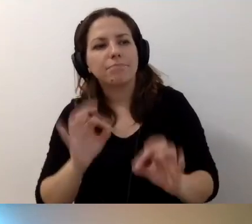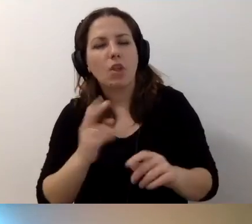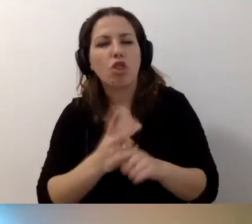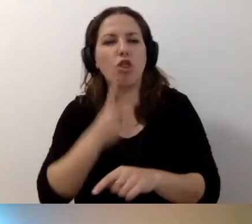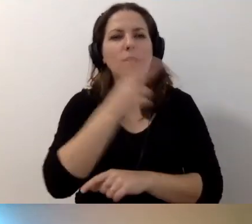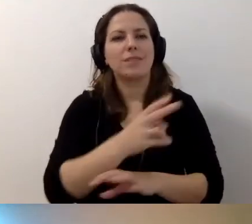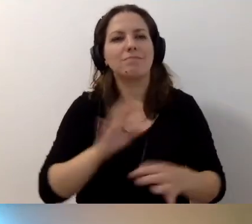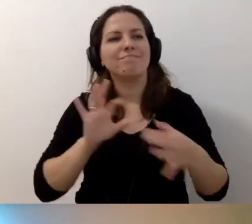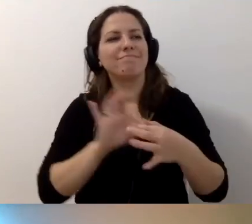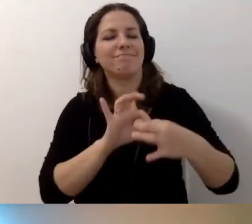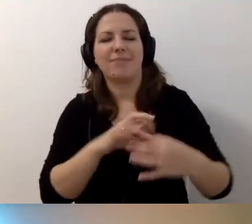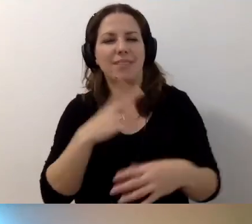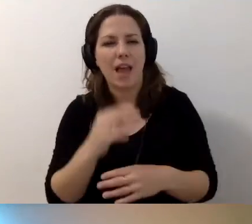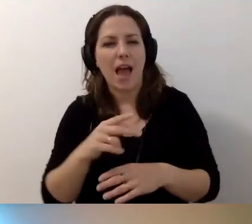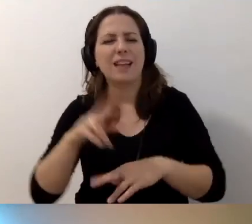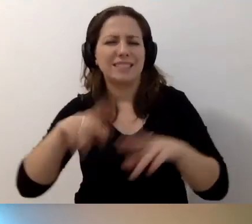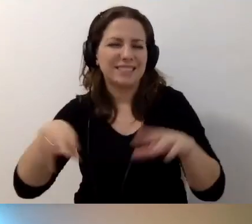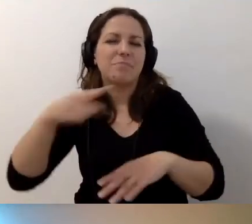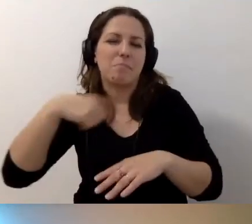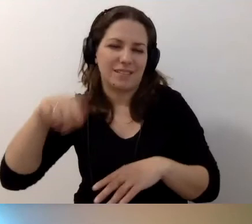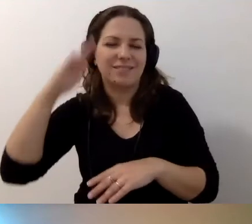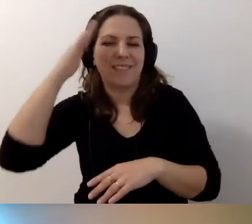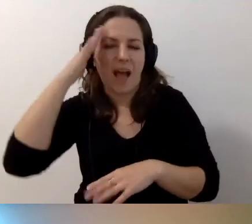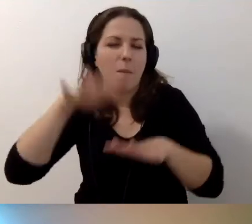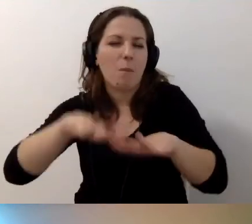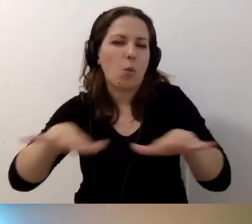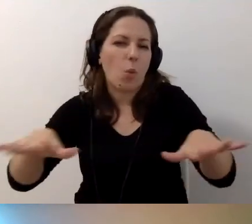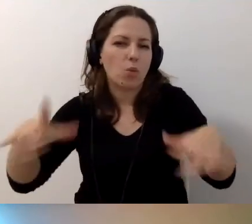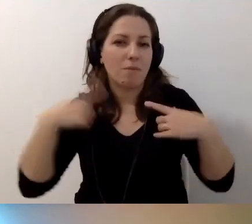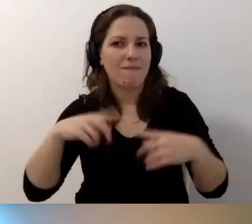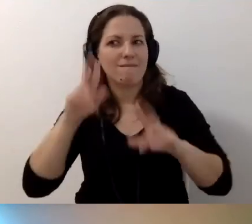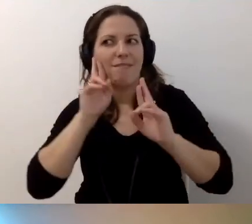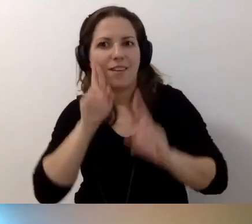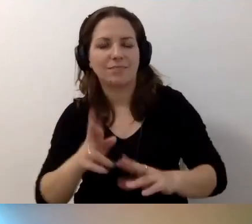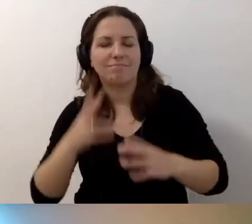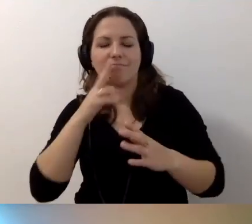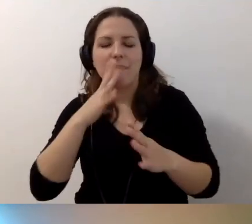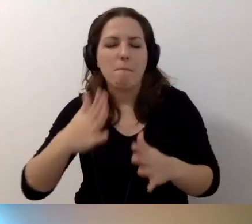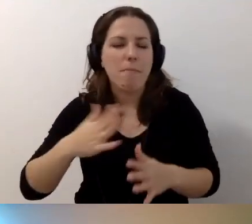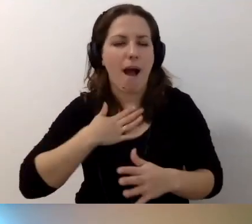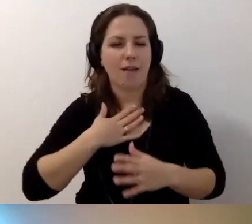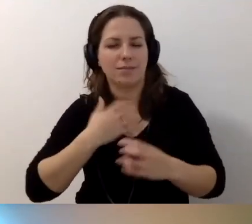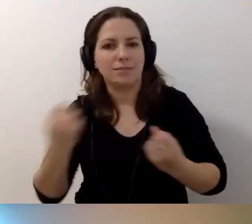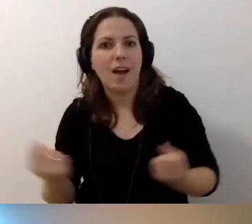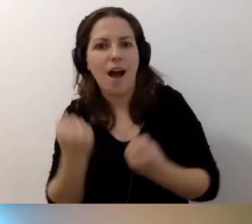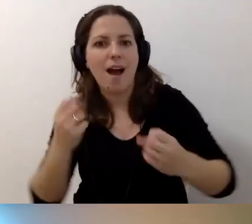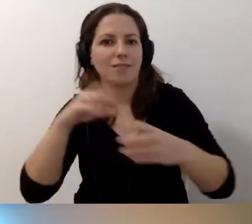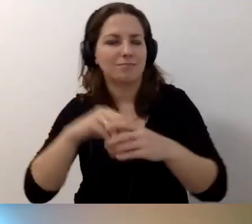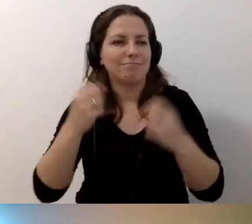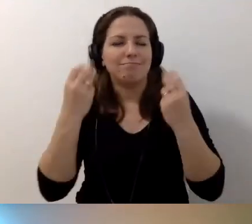Są też osoby, zresztą znamy ich mnóstwo, które mają ogromną pasję, zaangażowanie i chcą to robić niesamowicie pięknie.